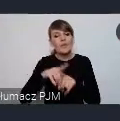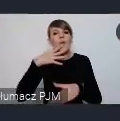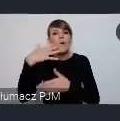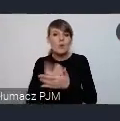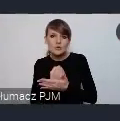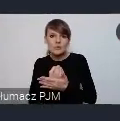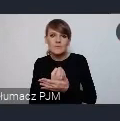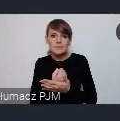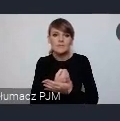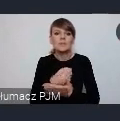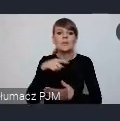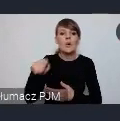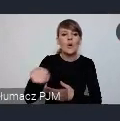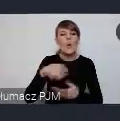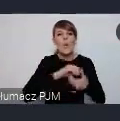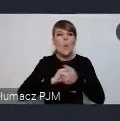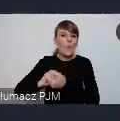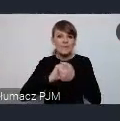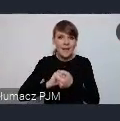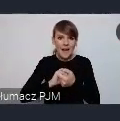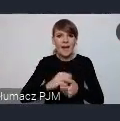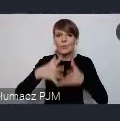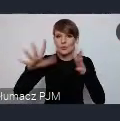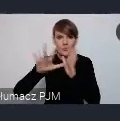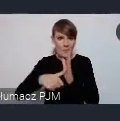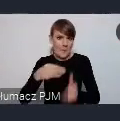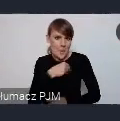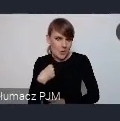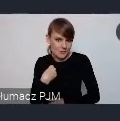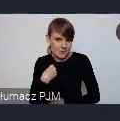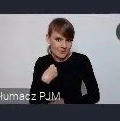Unii Metropolii Polskich bo niektóre miasta to zależy te miasta należą i tu i tu